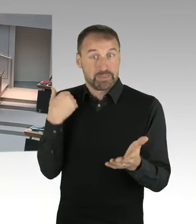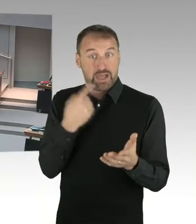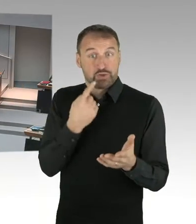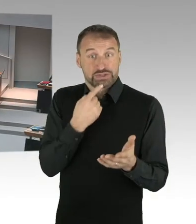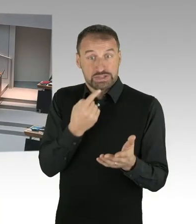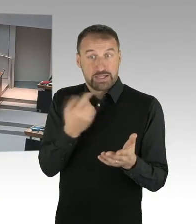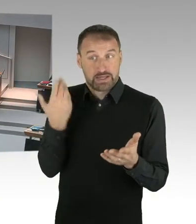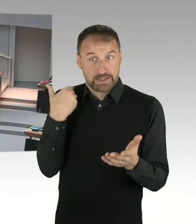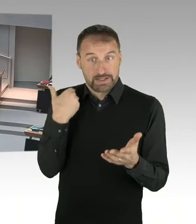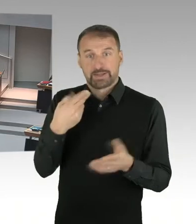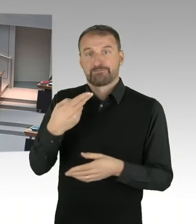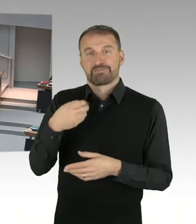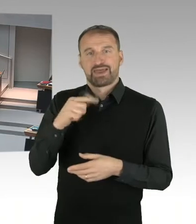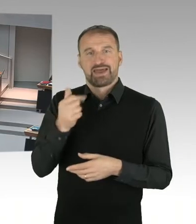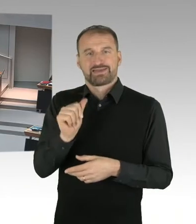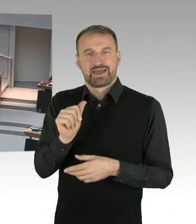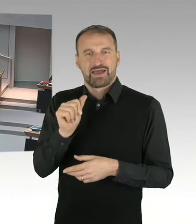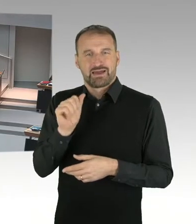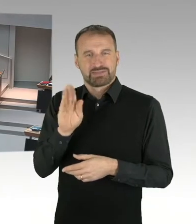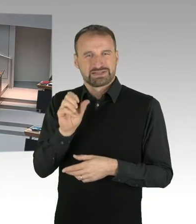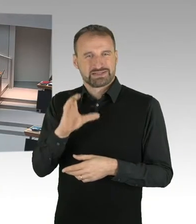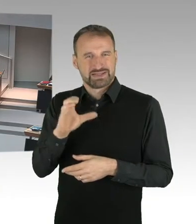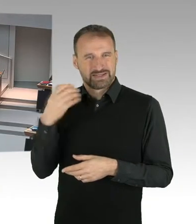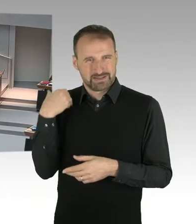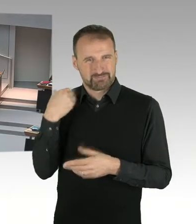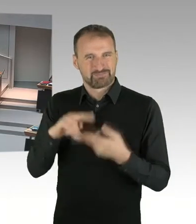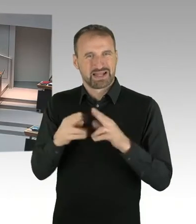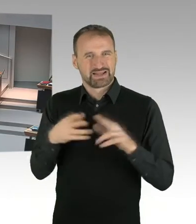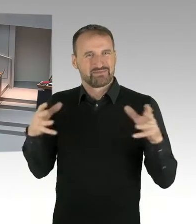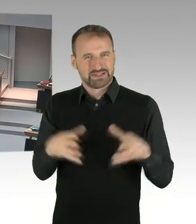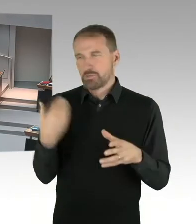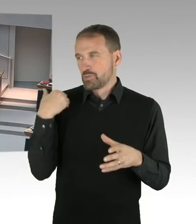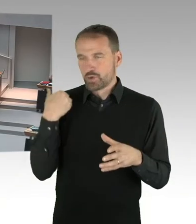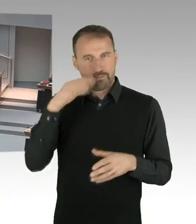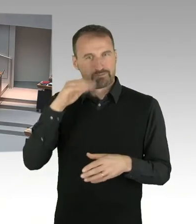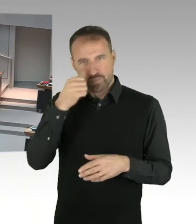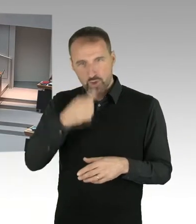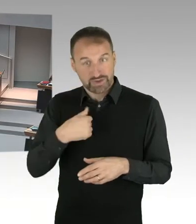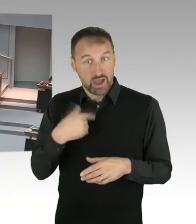auf dem Gelände, auf dem fraglichen, die Finanzierungssicherheit des Baus und vor allem auch